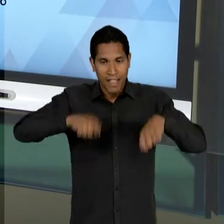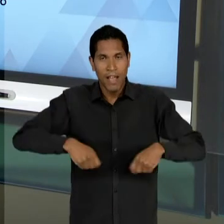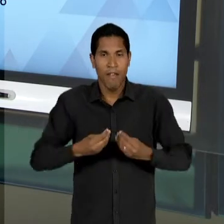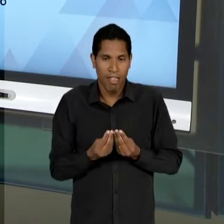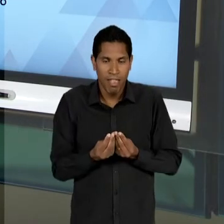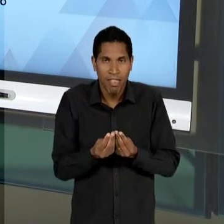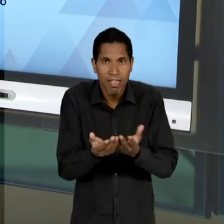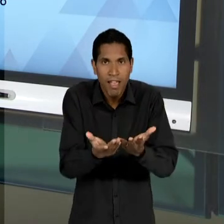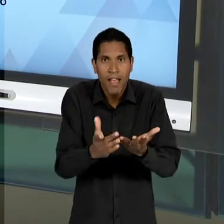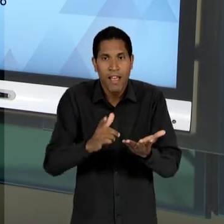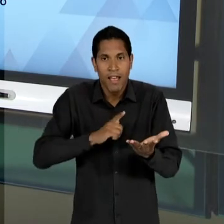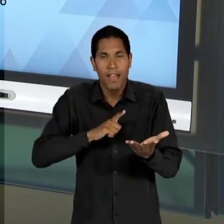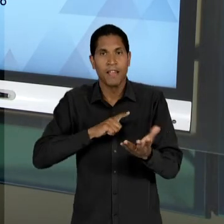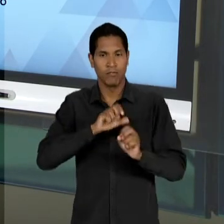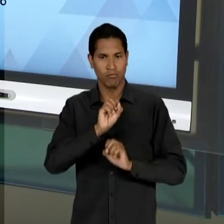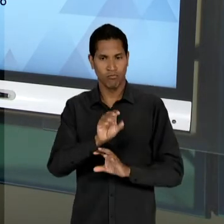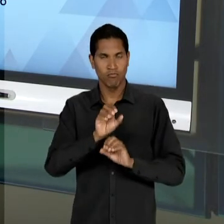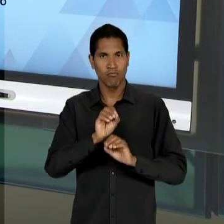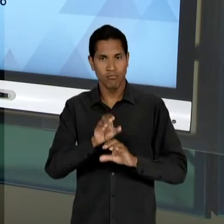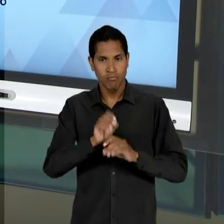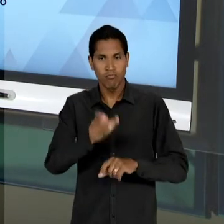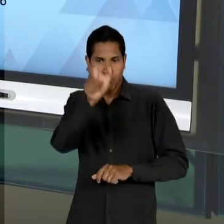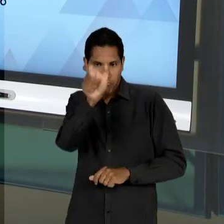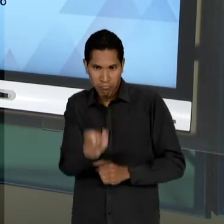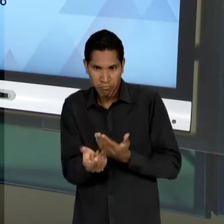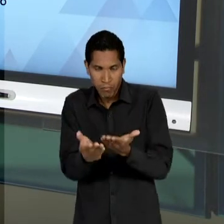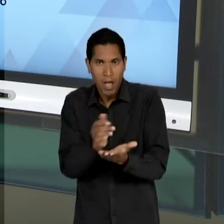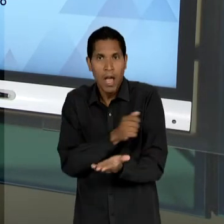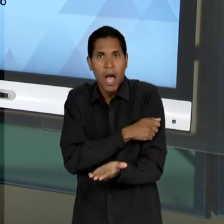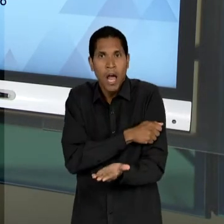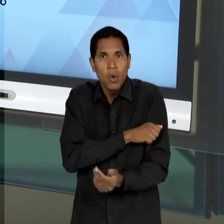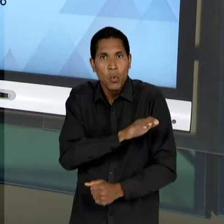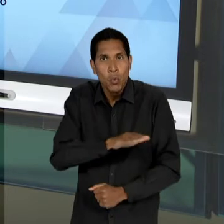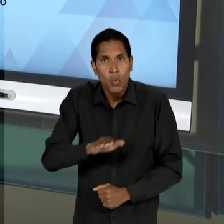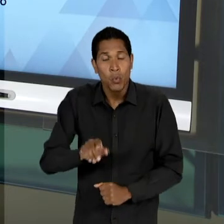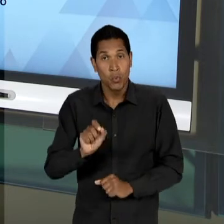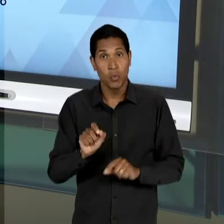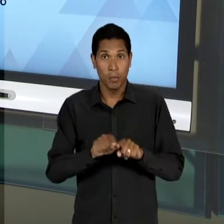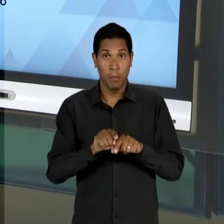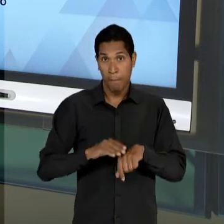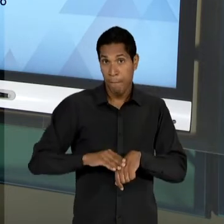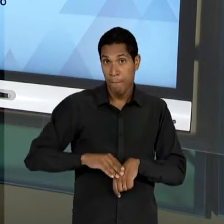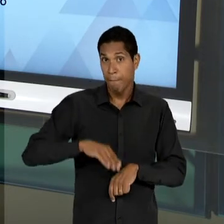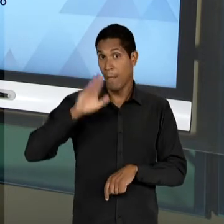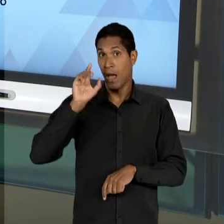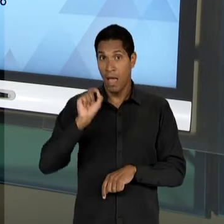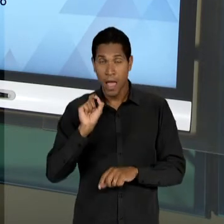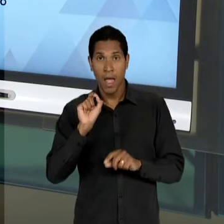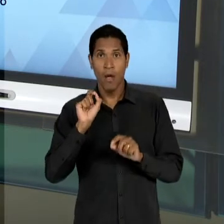FORMAÇÃO INTEGRAL DO EDUCANDO, SENDO VISTA MUITO MAIS DO PONTO DE VISTA DO CONSUMIDOR, OU SEJA, O